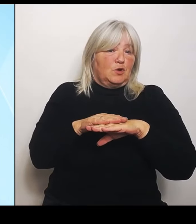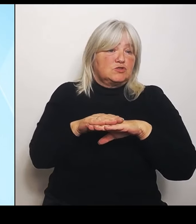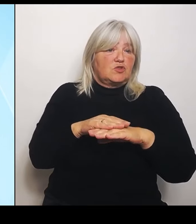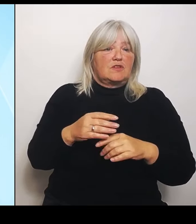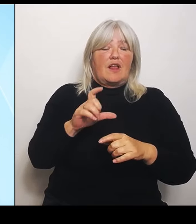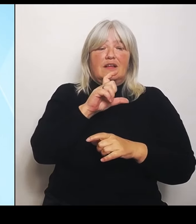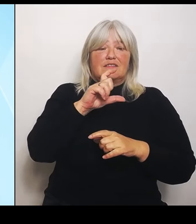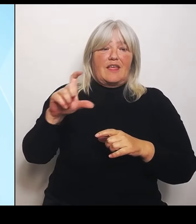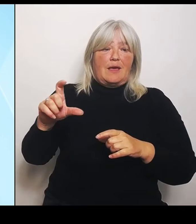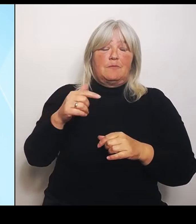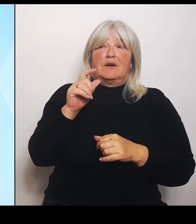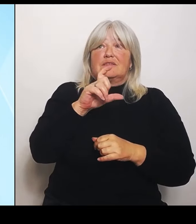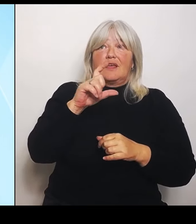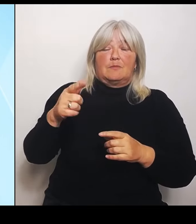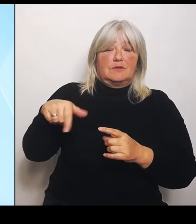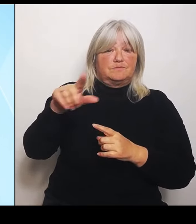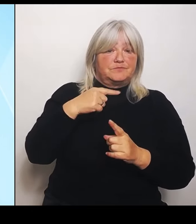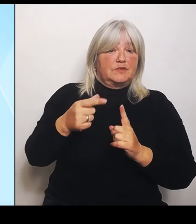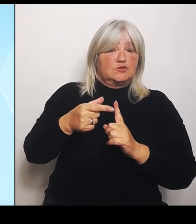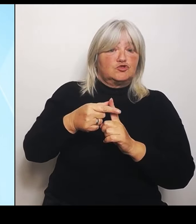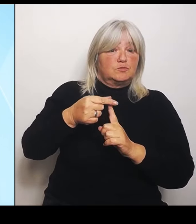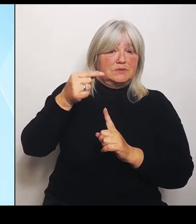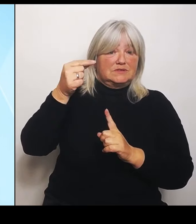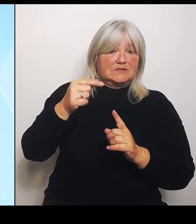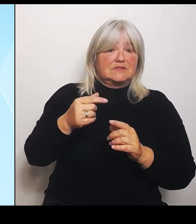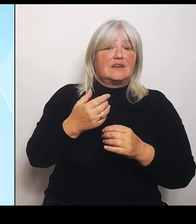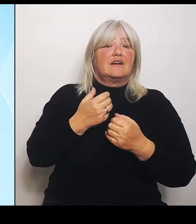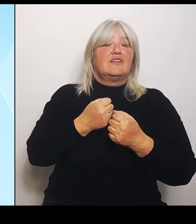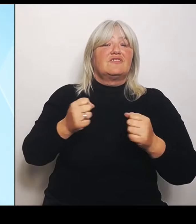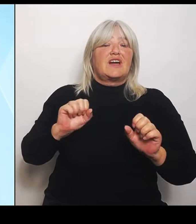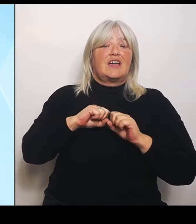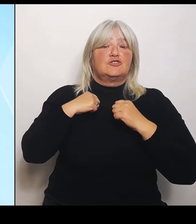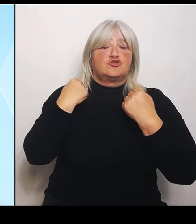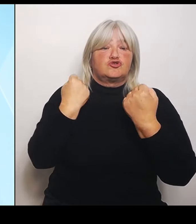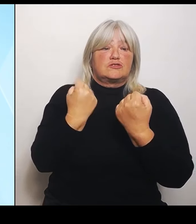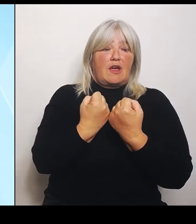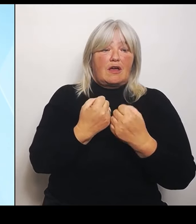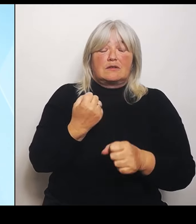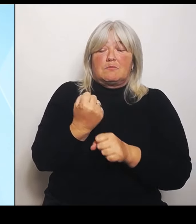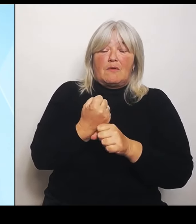viel macht, auch finanziell, was die Finanzierung der Investitionen, der